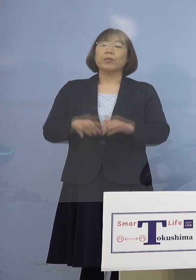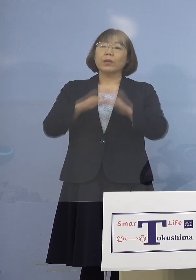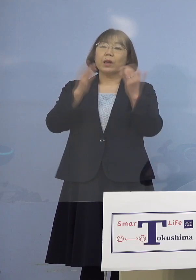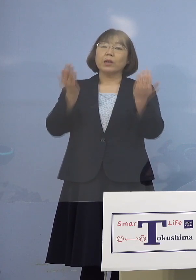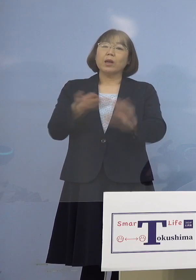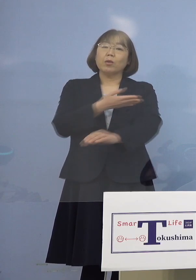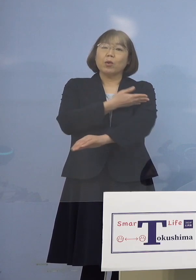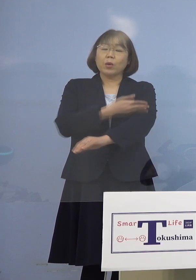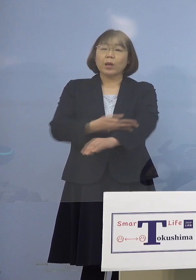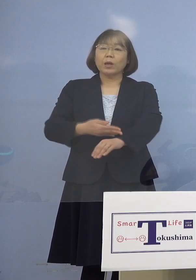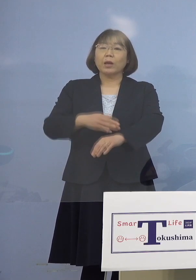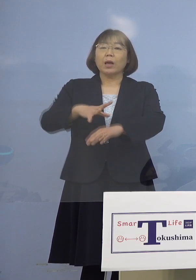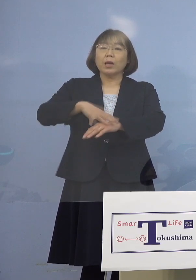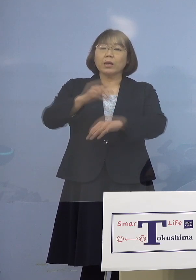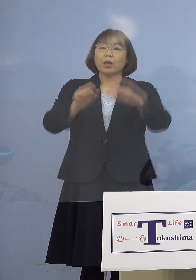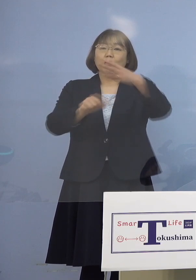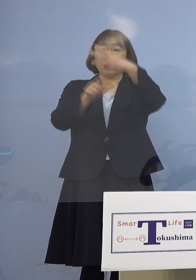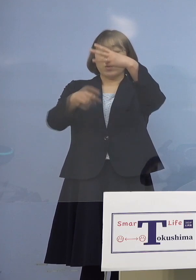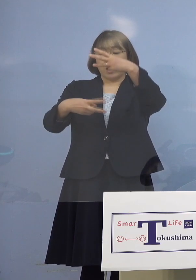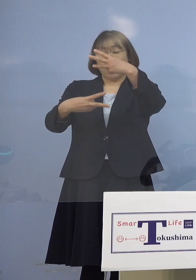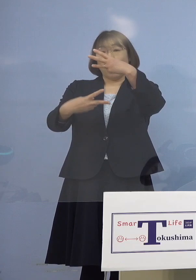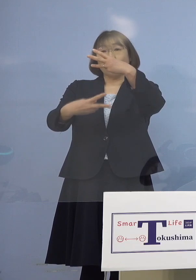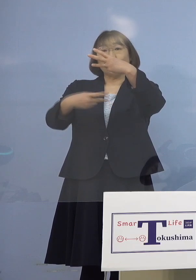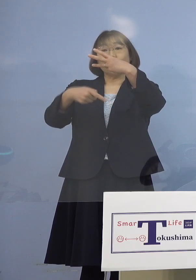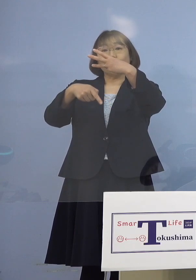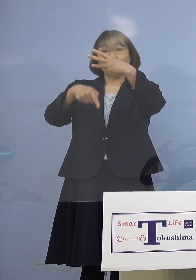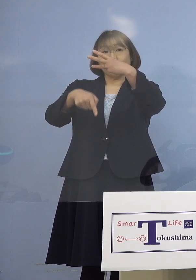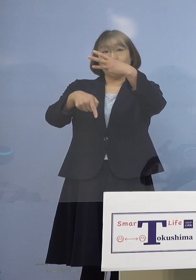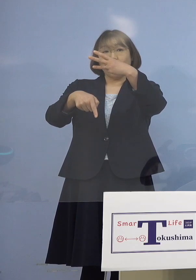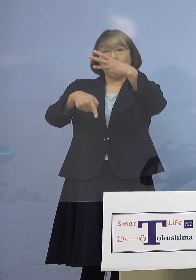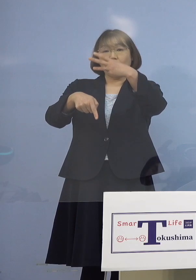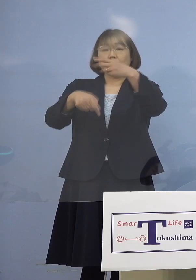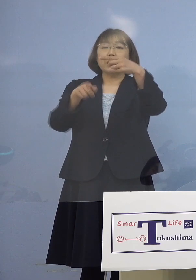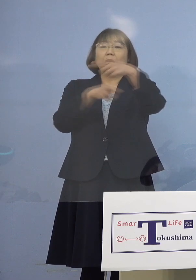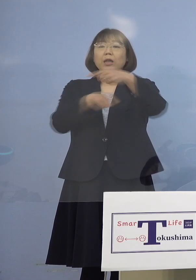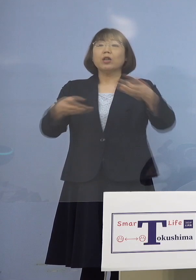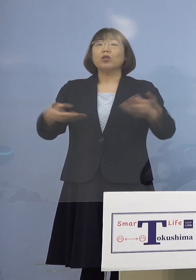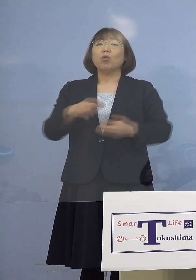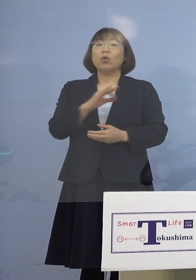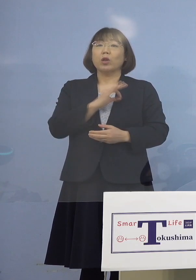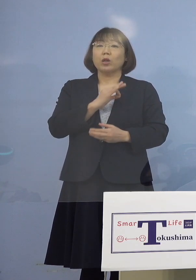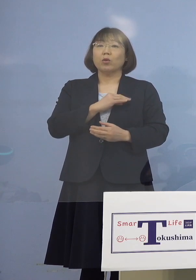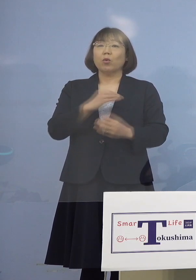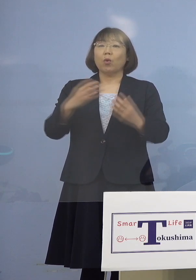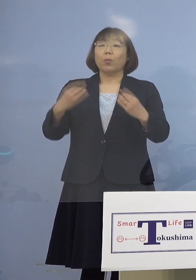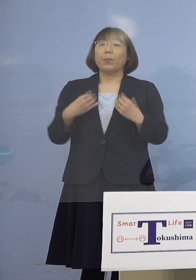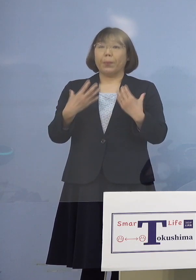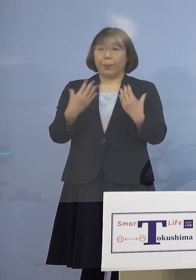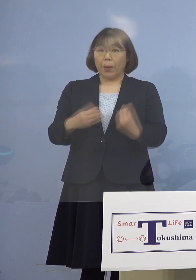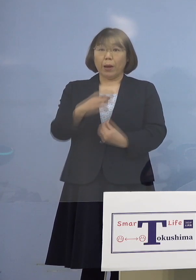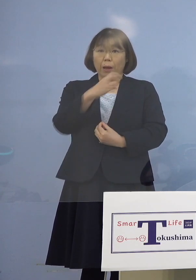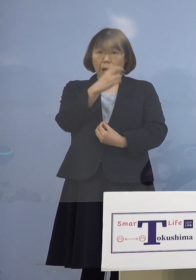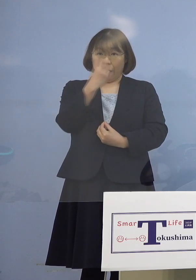最初に3月2日、お1人職員の方が 陽性が分かったということで